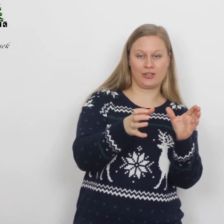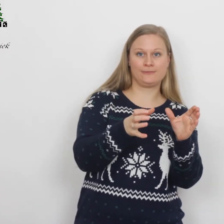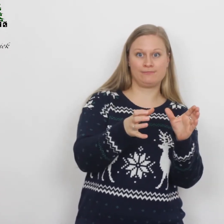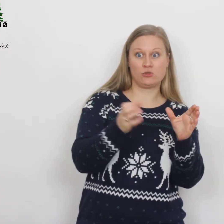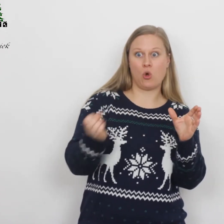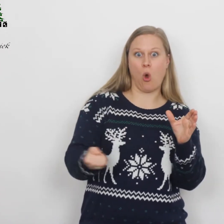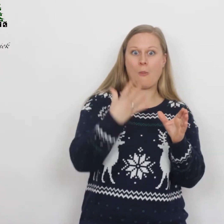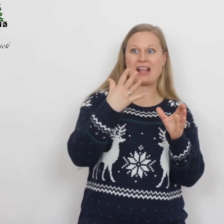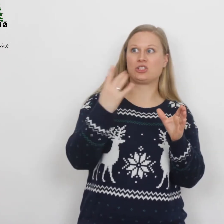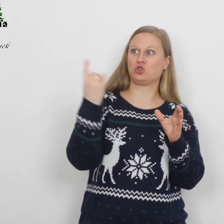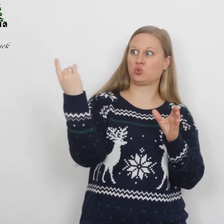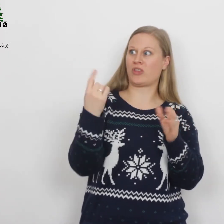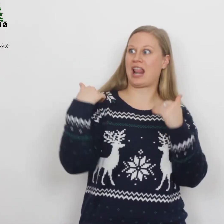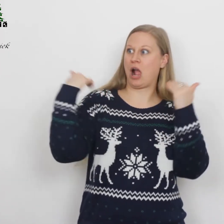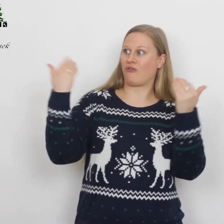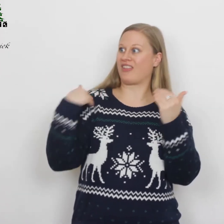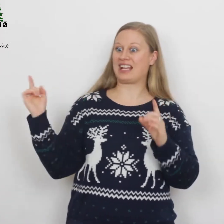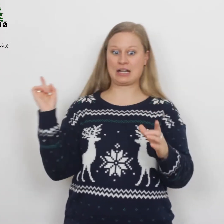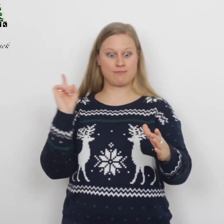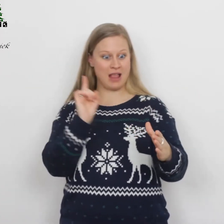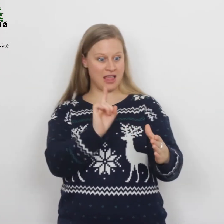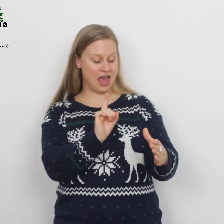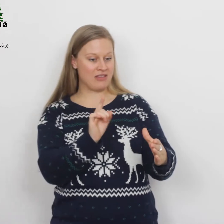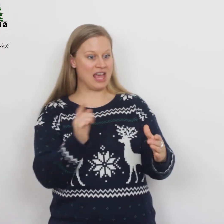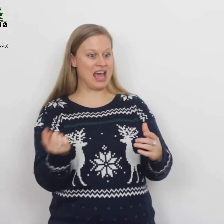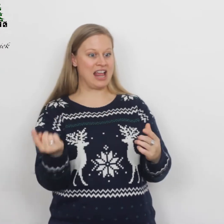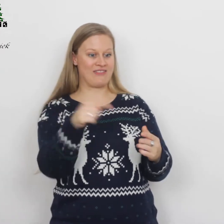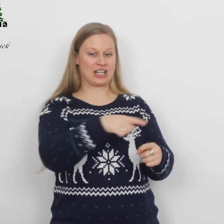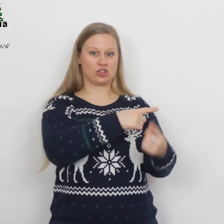Opeens stond er een engel van de Heer bij hen en werden ze omgeven…